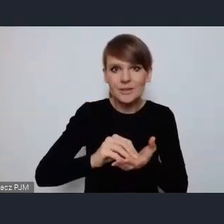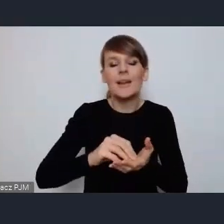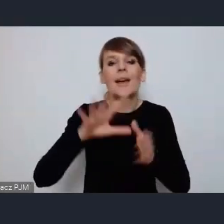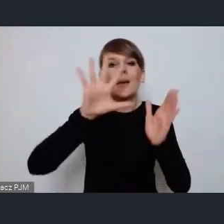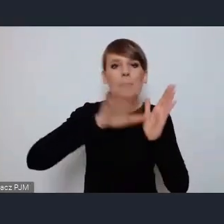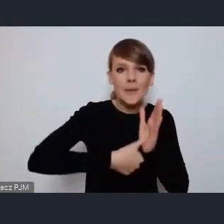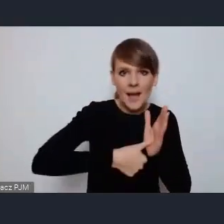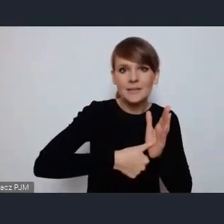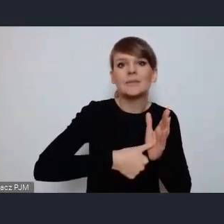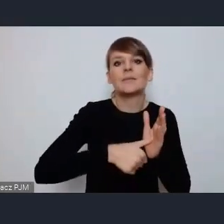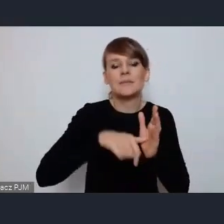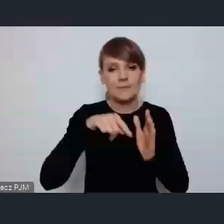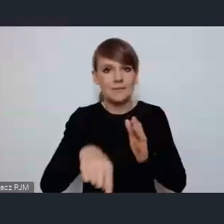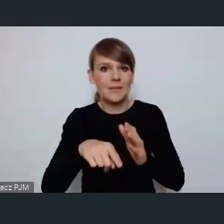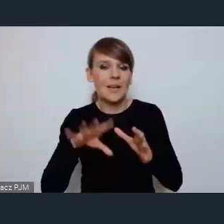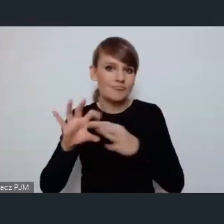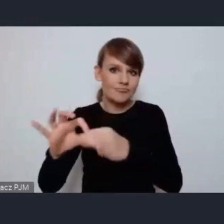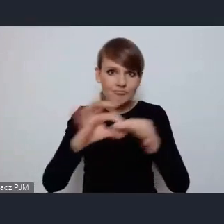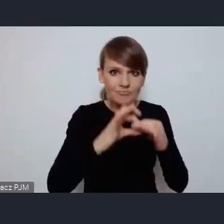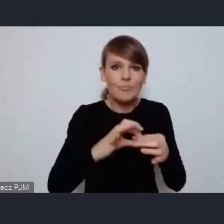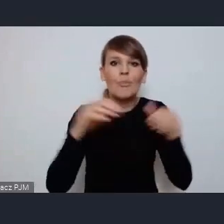przede wszystkim żebyśmy korzystali ze swojej wzajemnej wiedzy